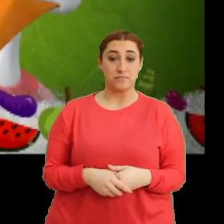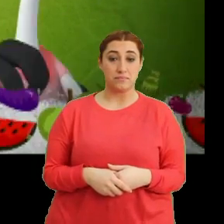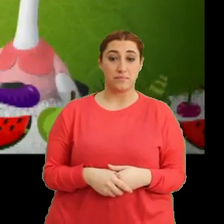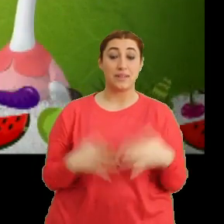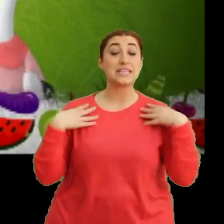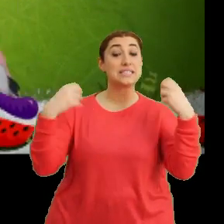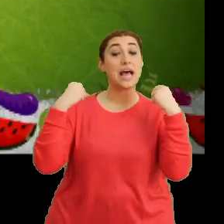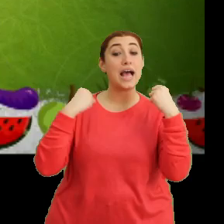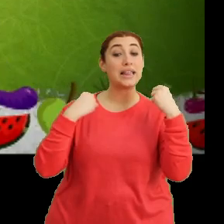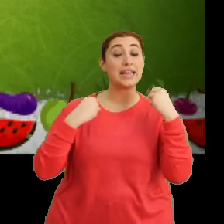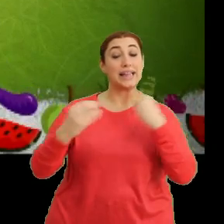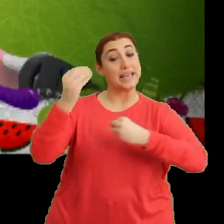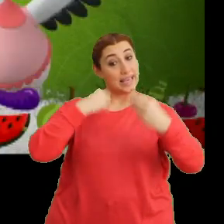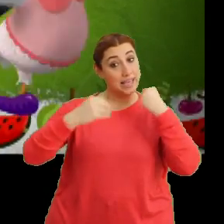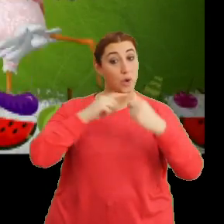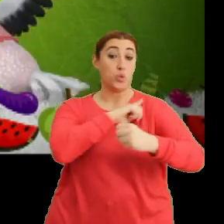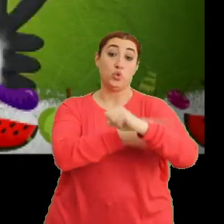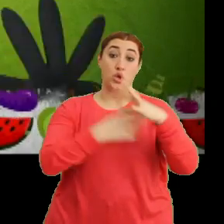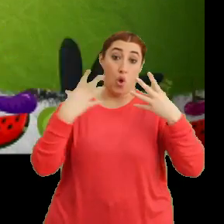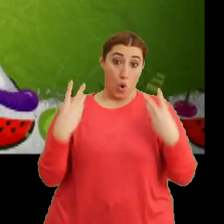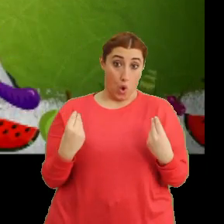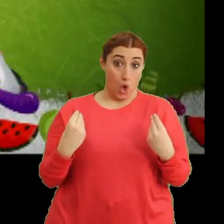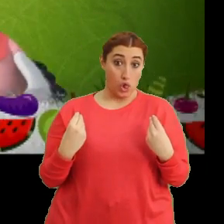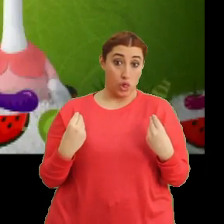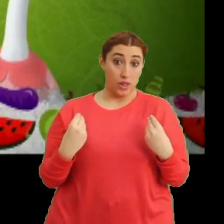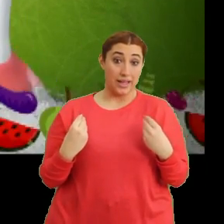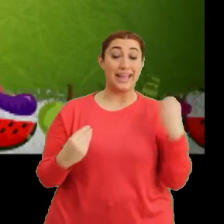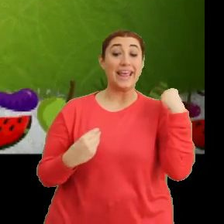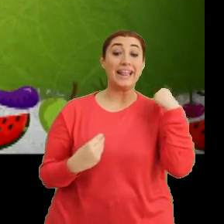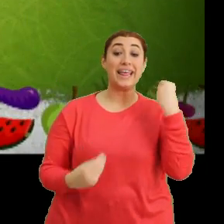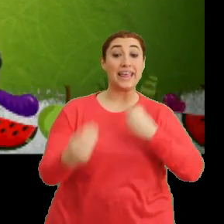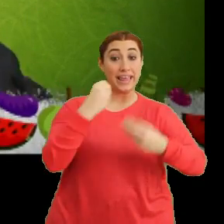"Sağlıklı beslen, güçlü ol" "Taze taze ye"